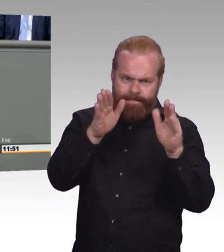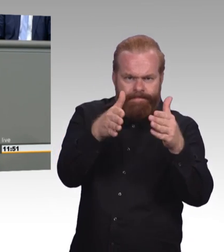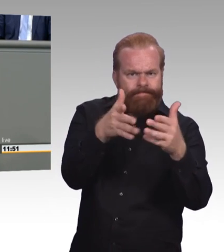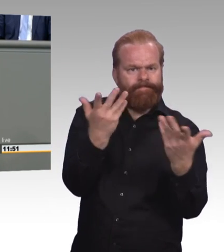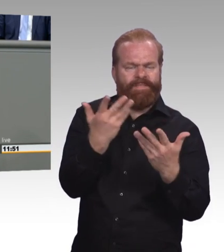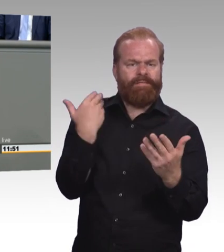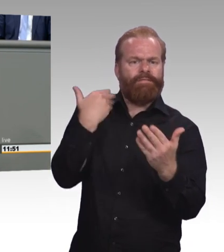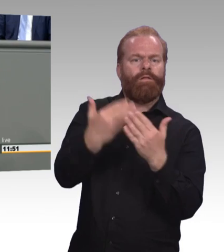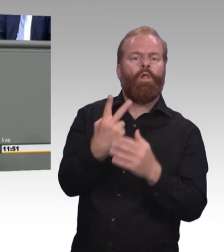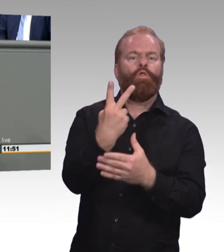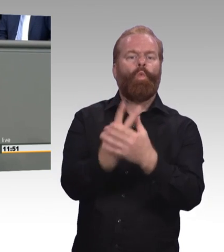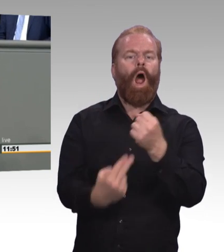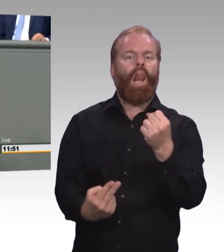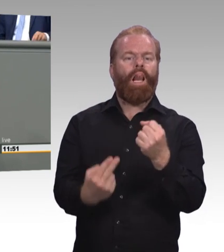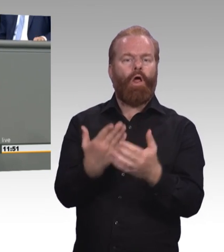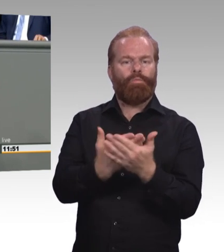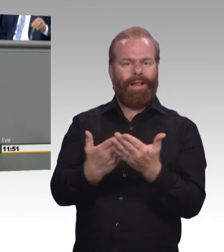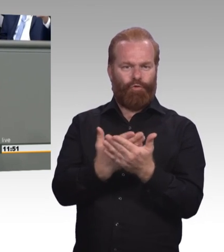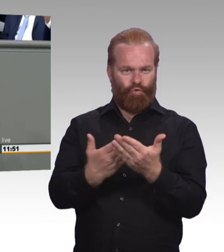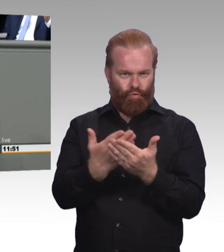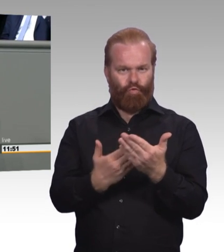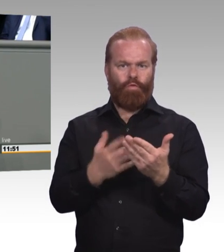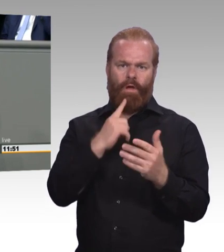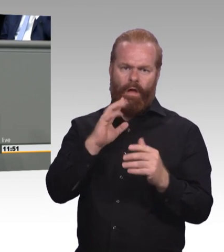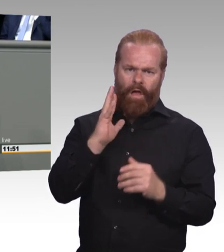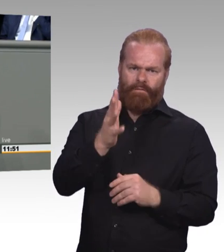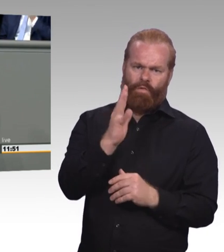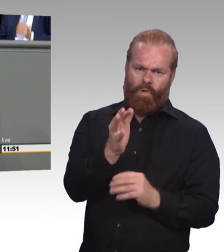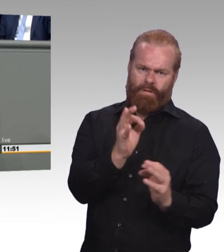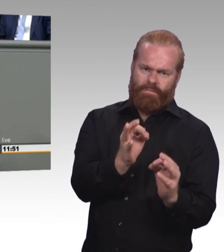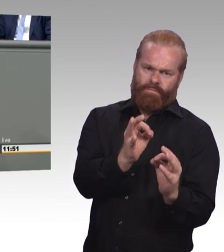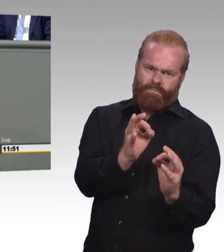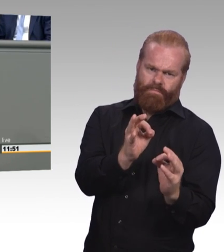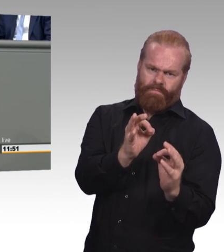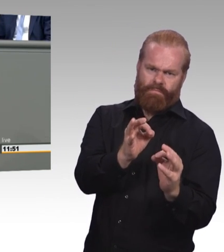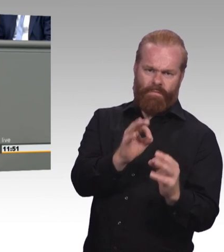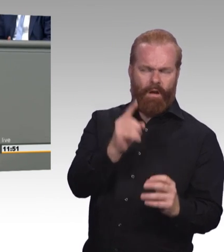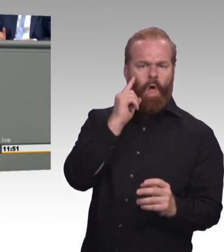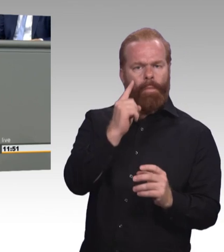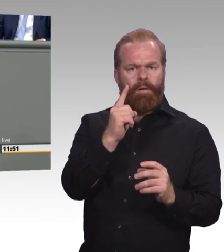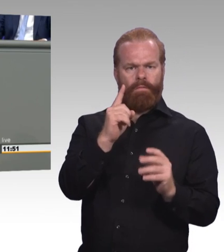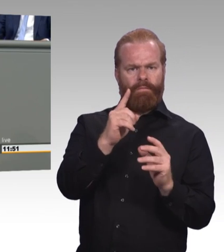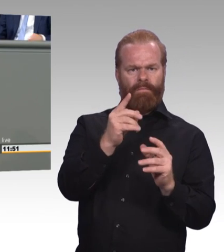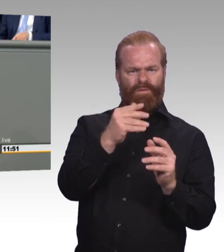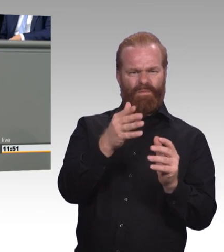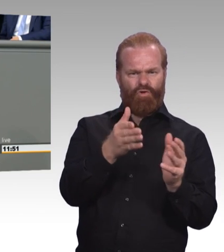Die neue Arbeitswelt, die neue digitale Arbeitswelt bietet doch großartige Chancen für Azubis, Betriebe und auch Berufsschulen.